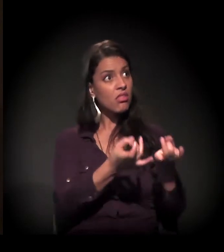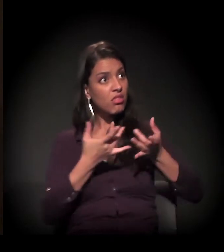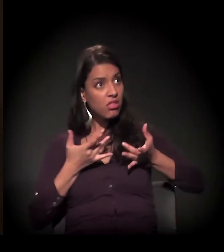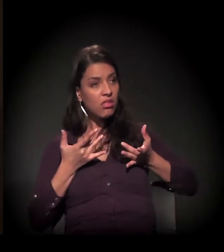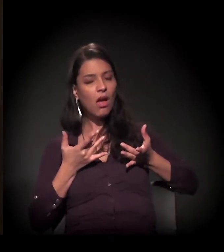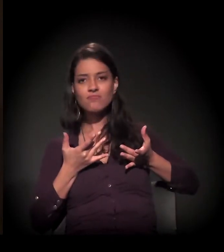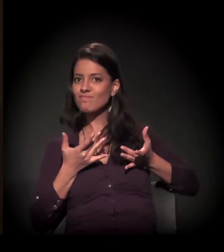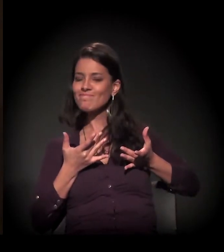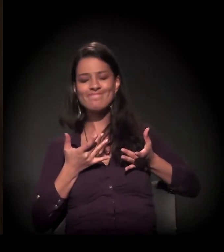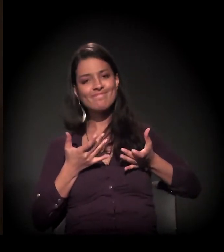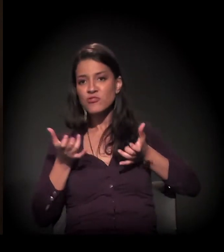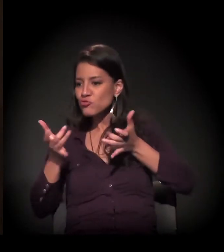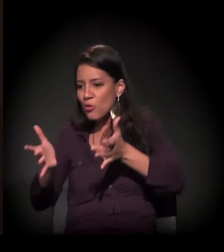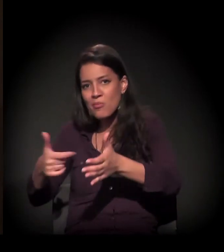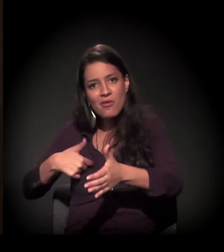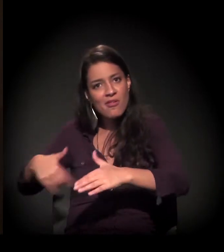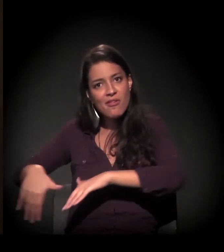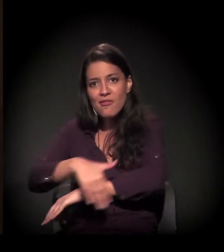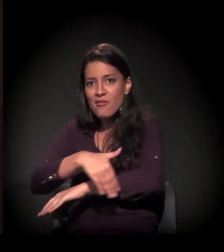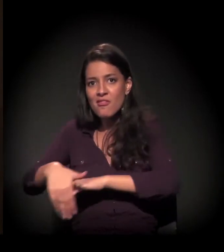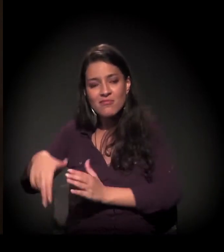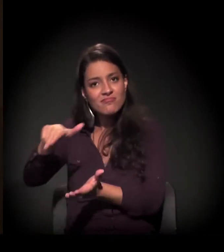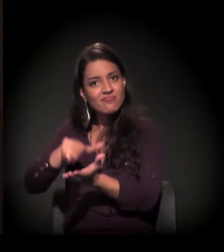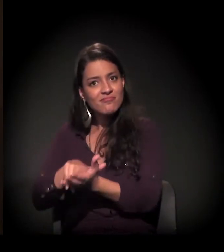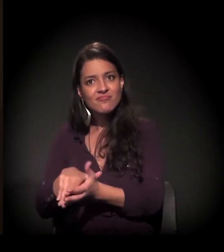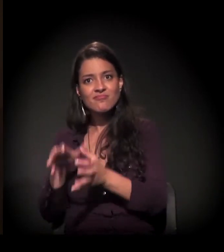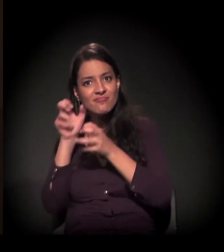Mas eu sou uma pessoa que confia muito no Criador,